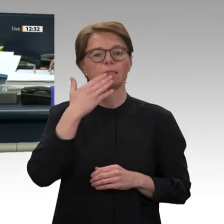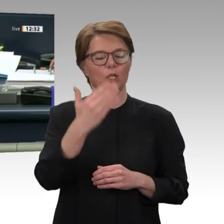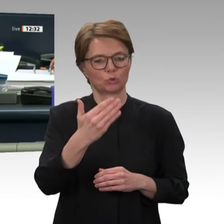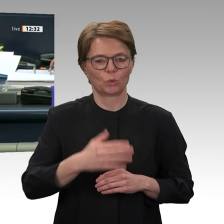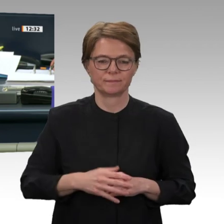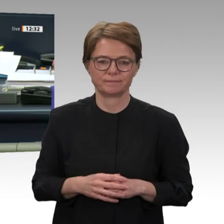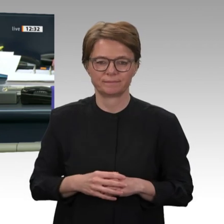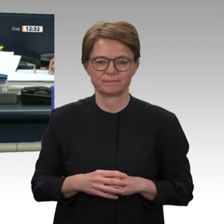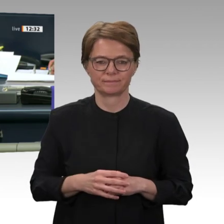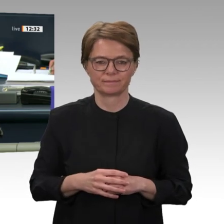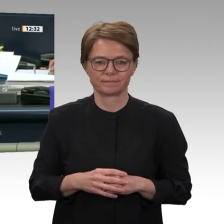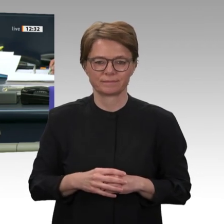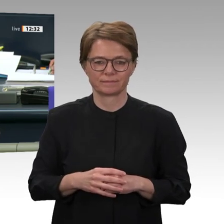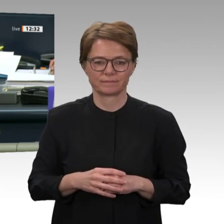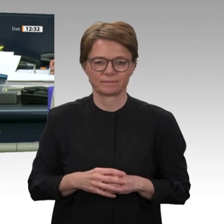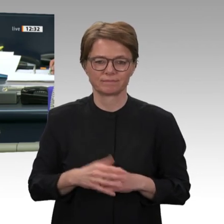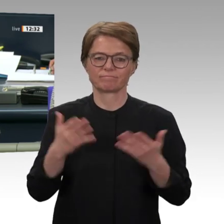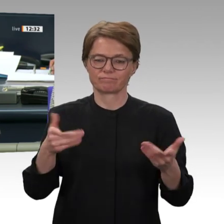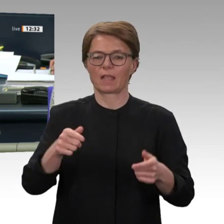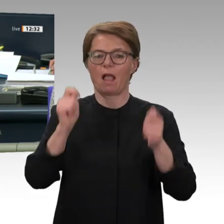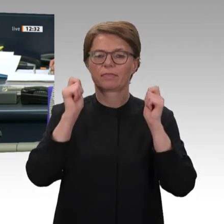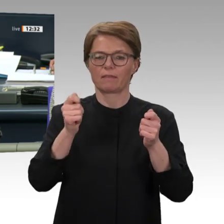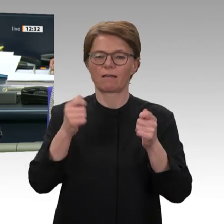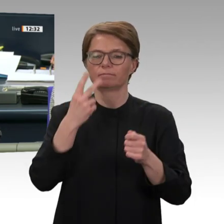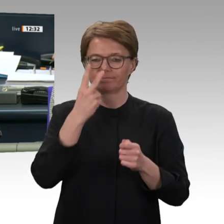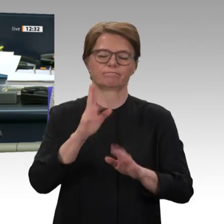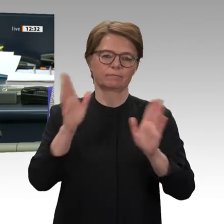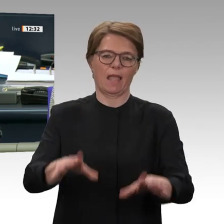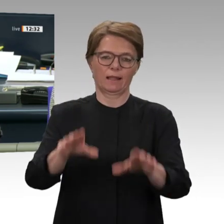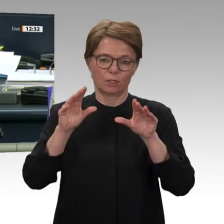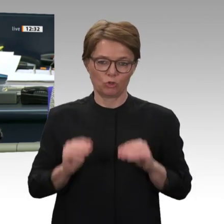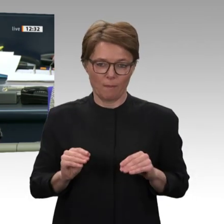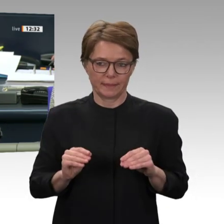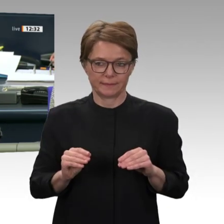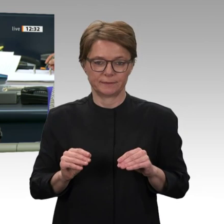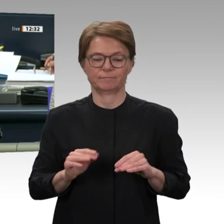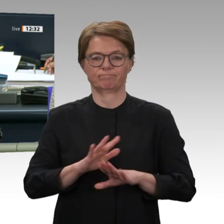Danke schön. Der Antrag ist angenommen. Zugestimmt haben die Fraktionen von SPD